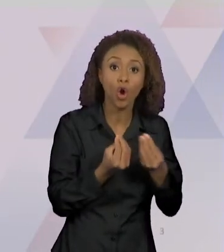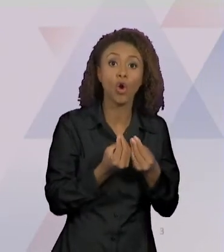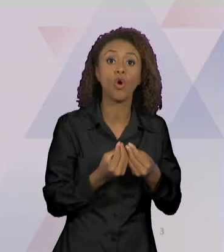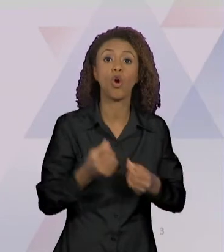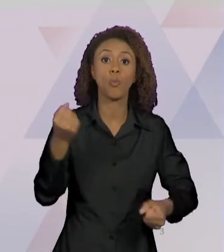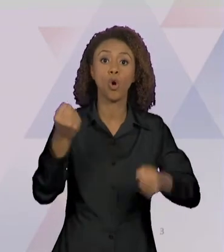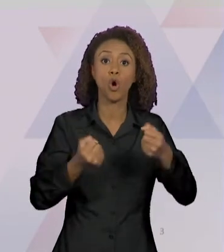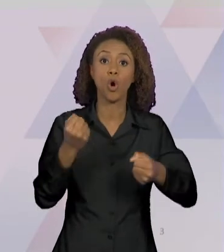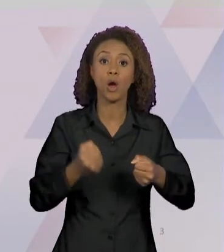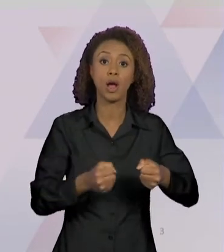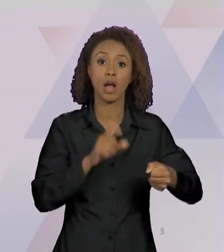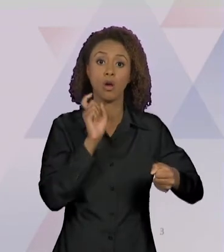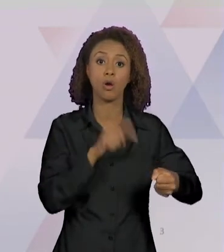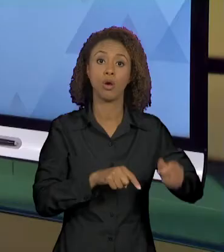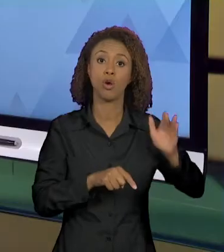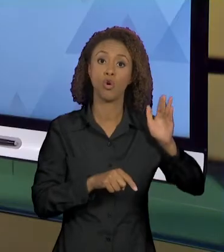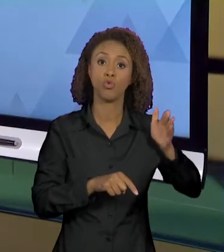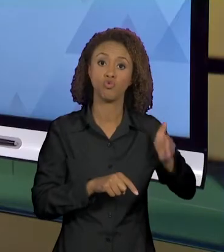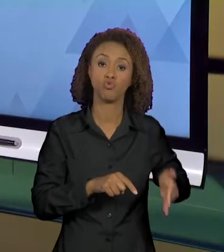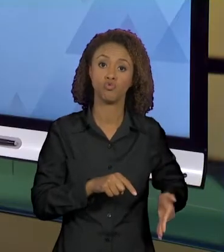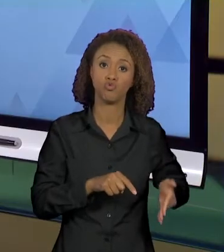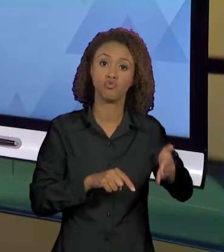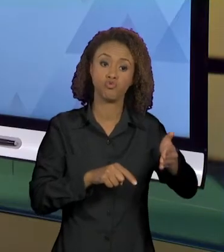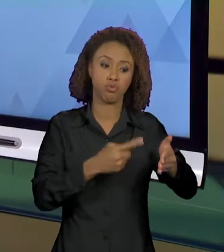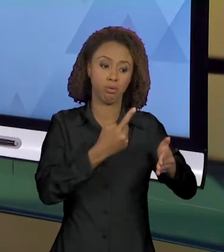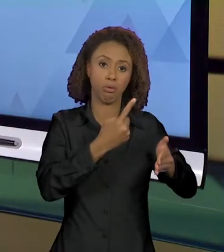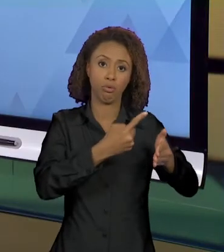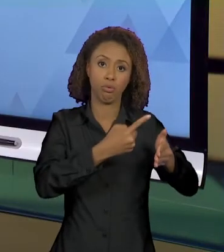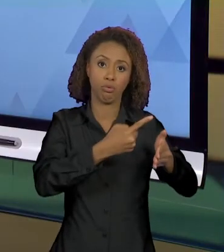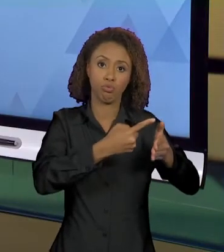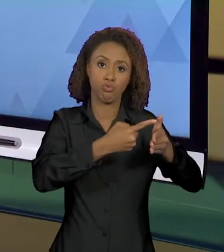PESCOÇO, ISSO AQUI ENCONTREI NO SITE DA UOL;